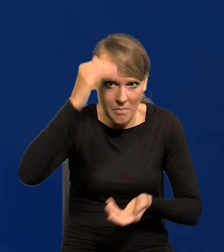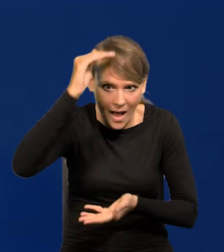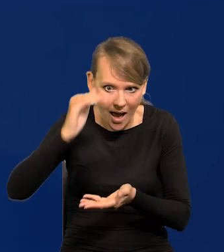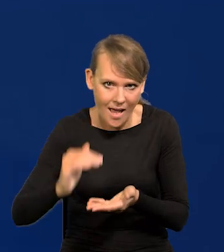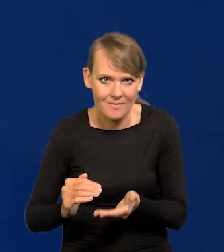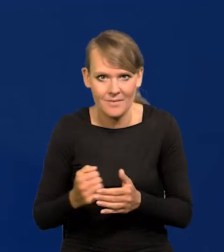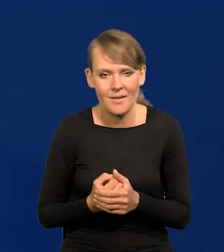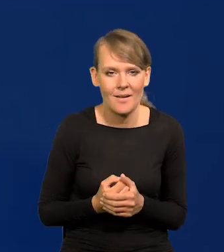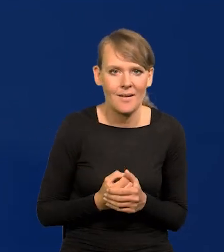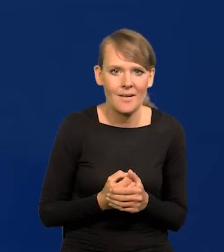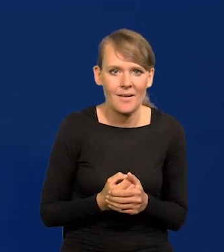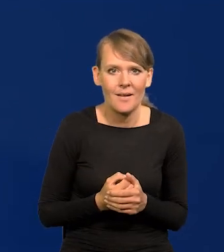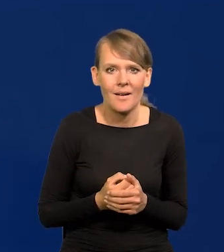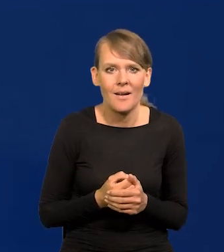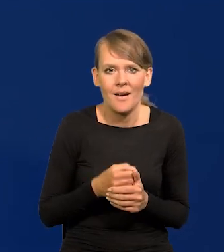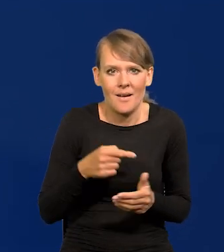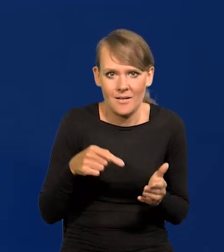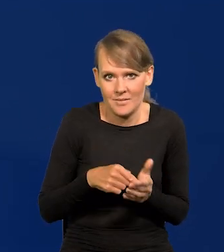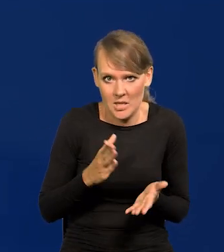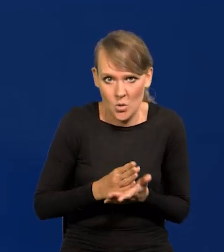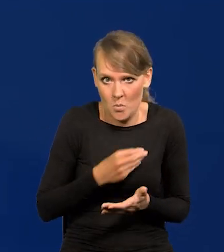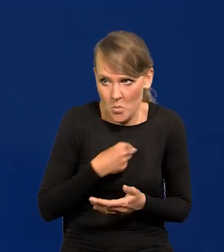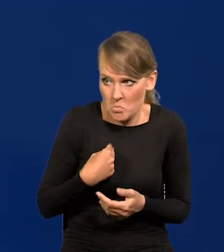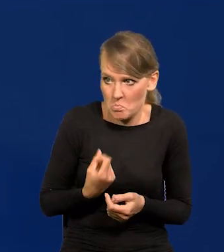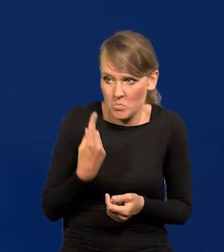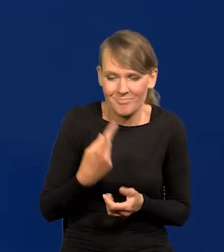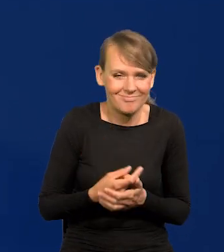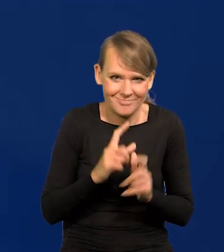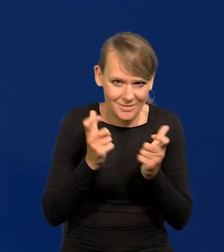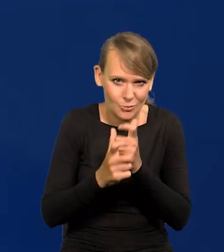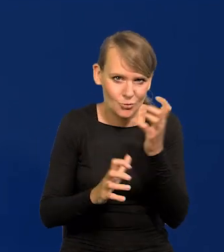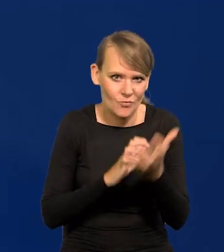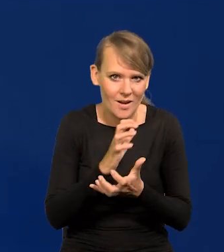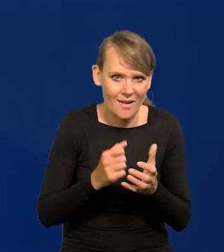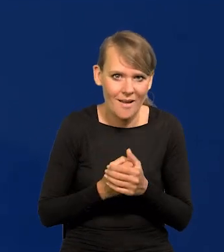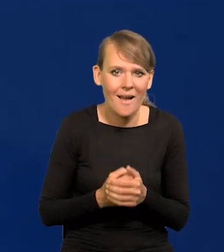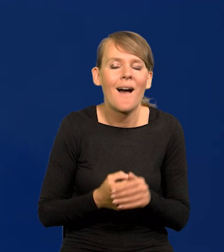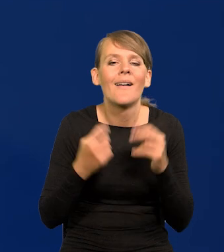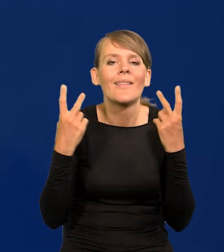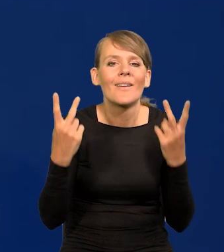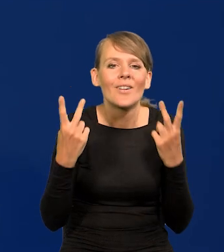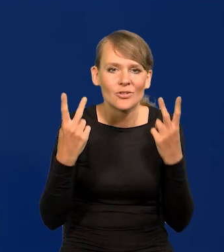wszędzie spada, na całym świecie spada inflacja, a co najważniejsze spada w naszym otoczeniu.